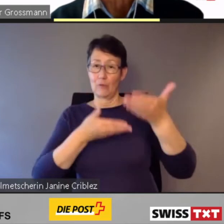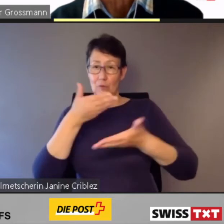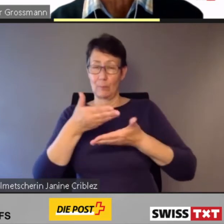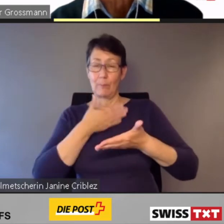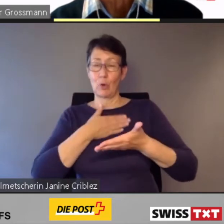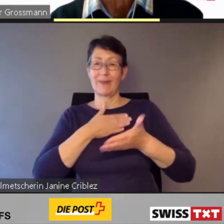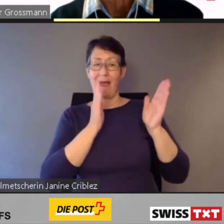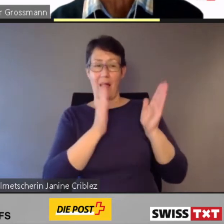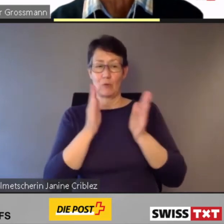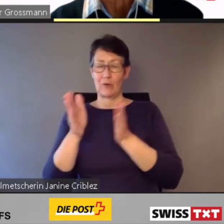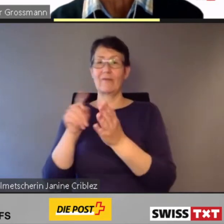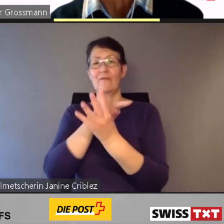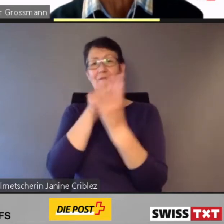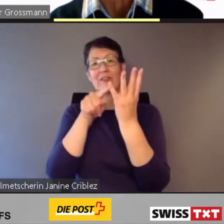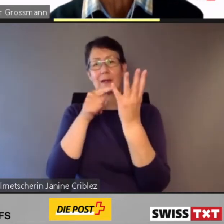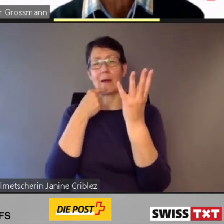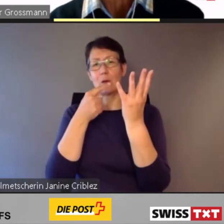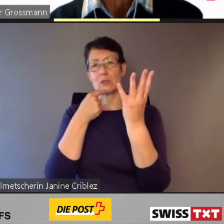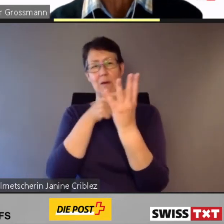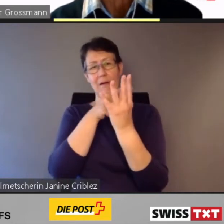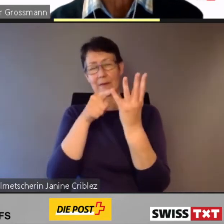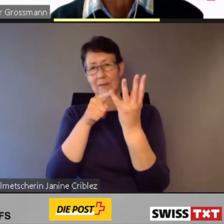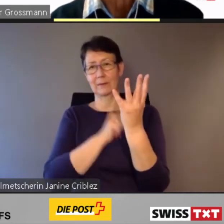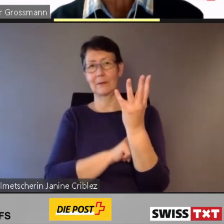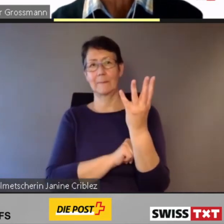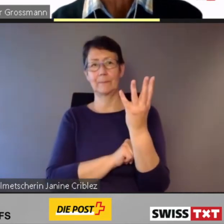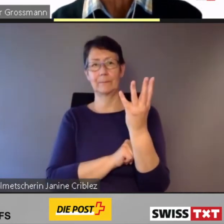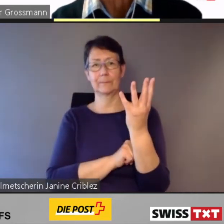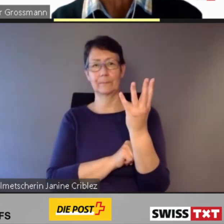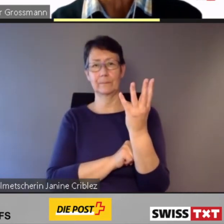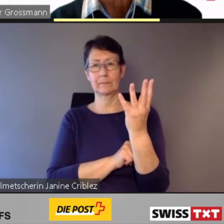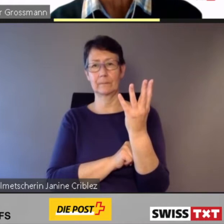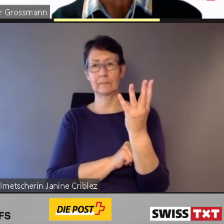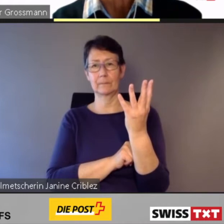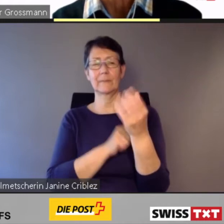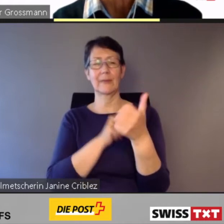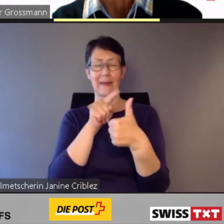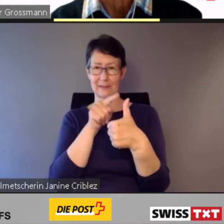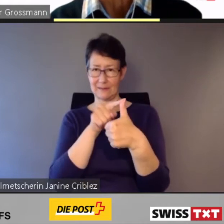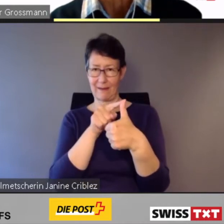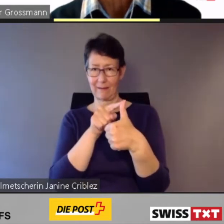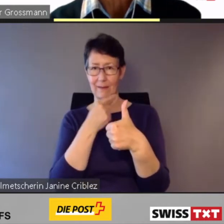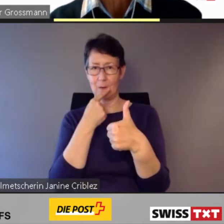Ich komme zur ersten Aussage: Die Gewährleistung des barrierefreien Zugangs zum öffentlichen Verkehr